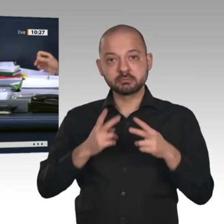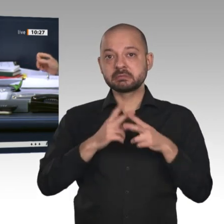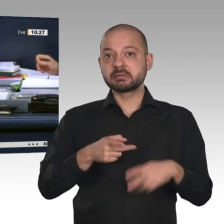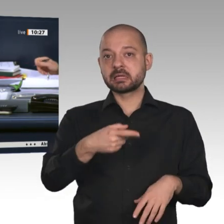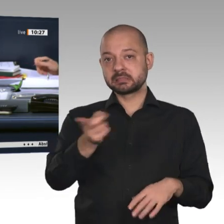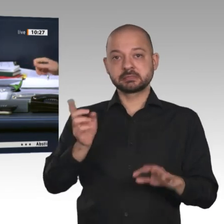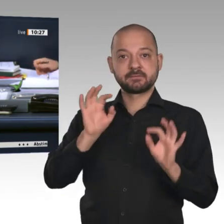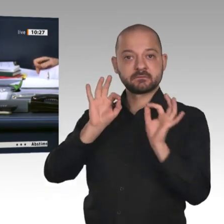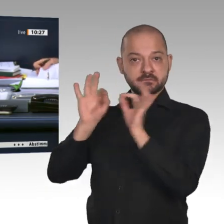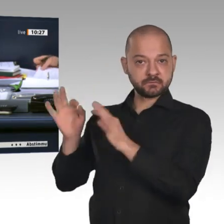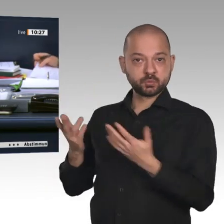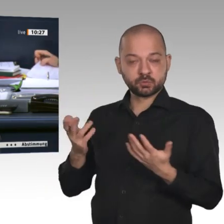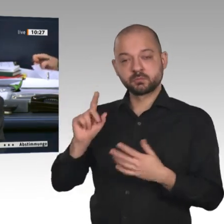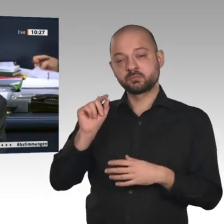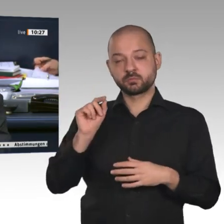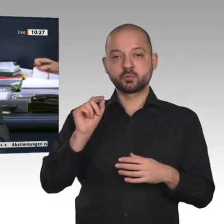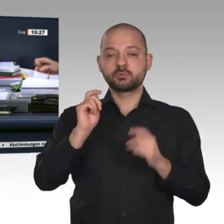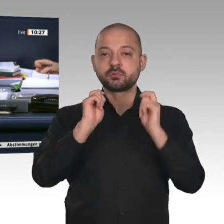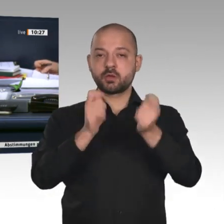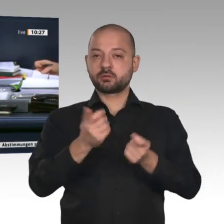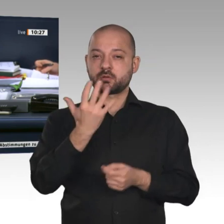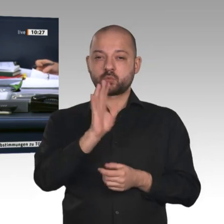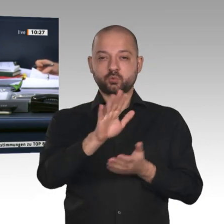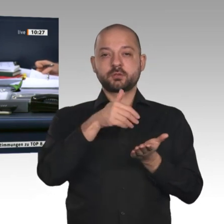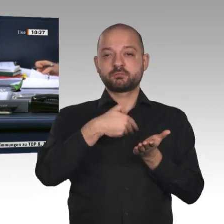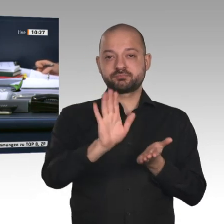mit den Stimmen der übrigen Fraktionen angenommen. Liebe Kolleginnen und Kollegen,